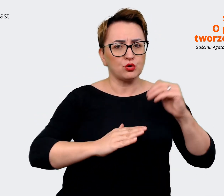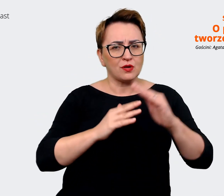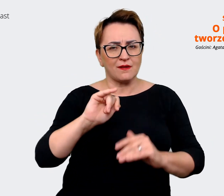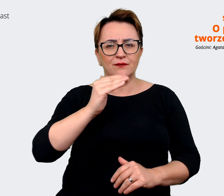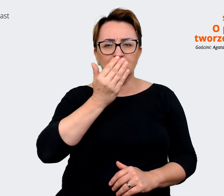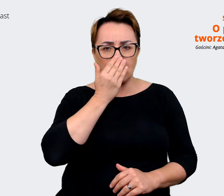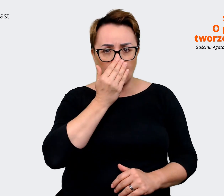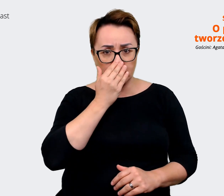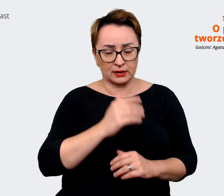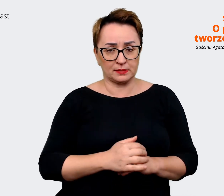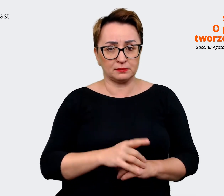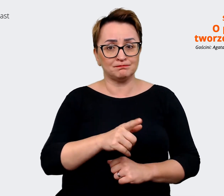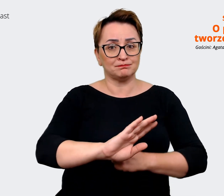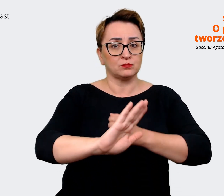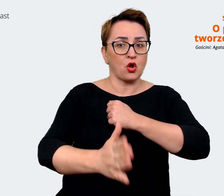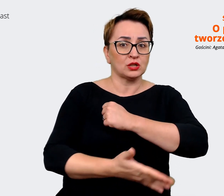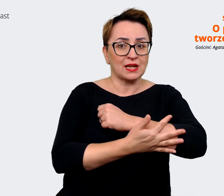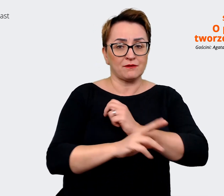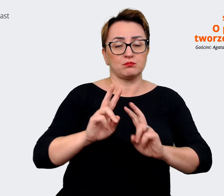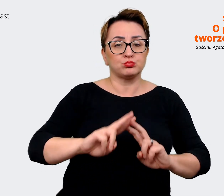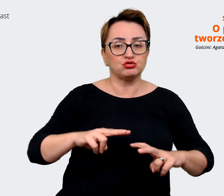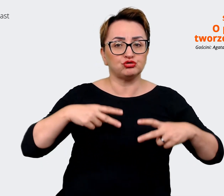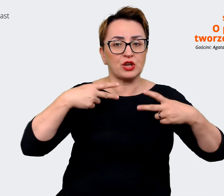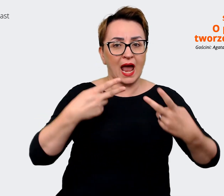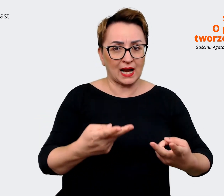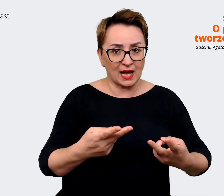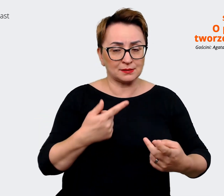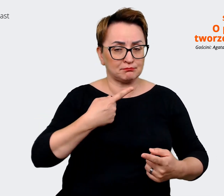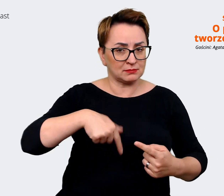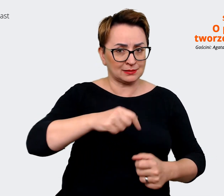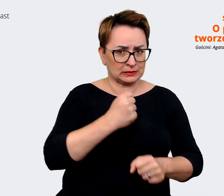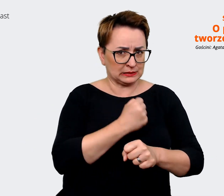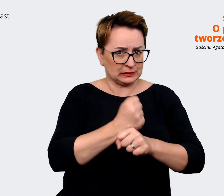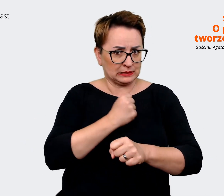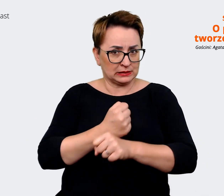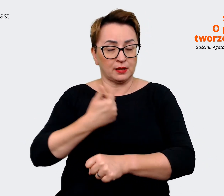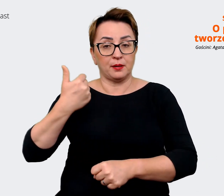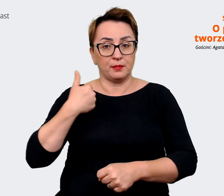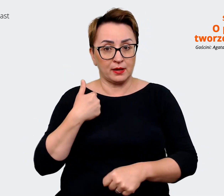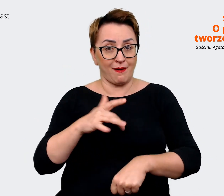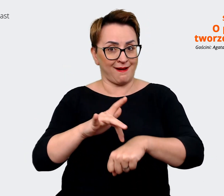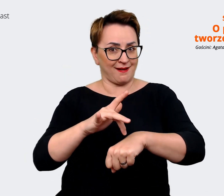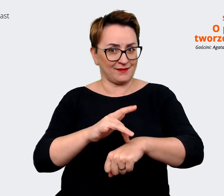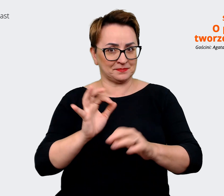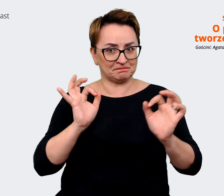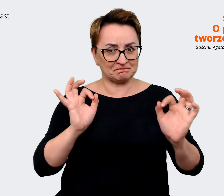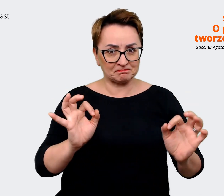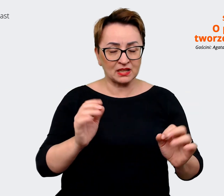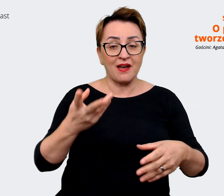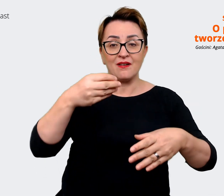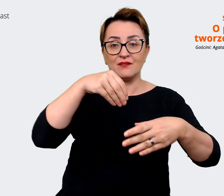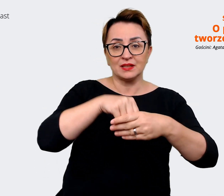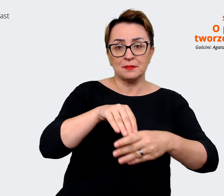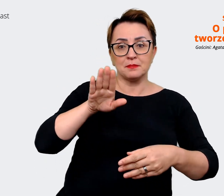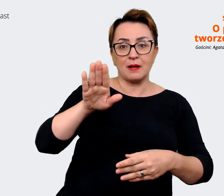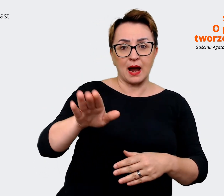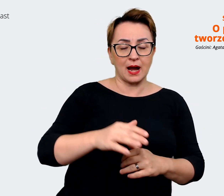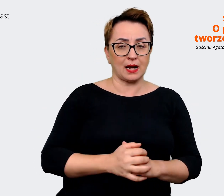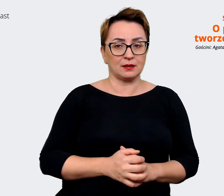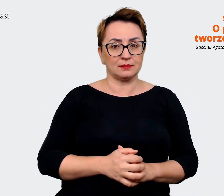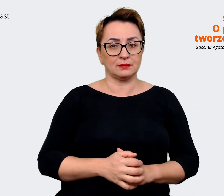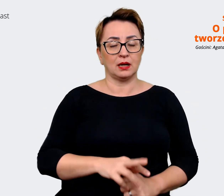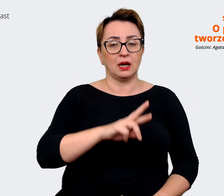się już na tym przekazie, który wypracowaliśmy. Też zawiera w sobie te reasons to believe dla